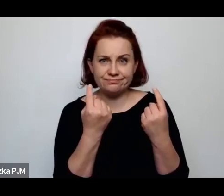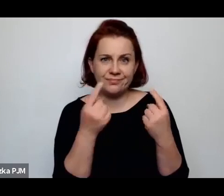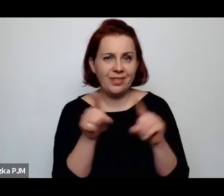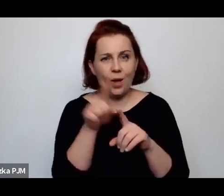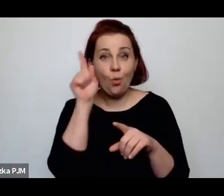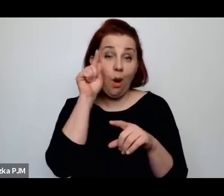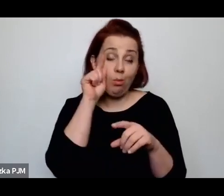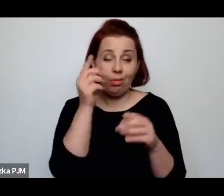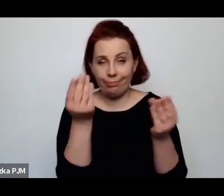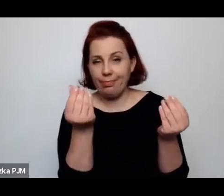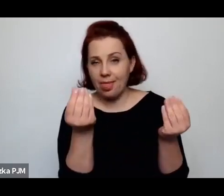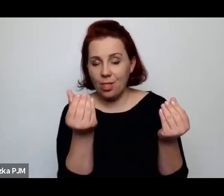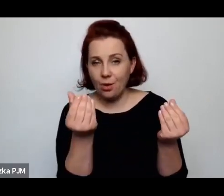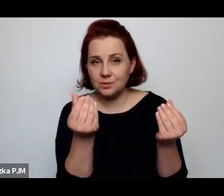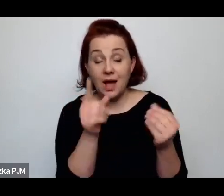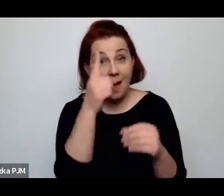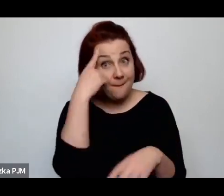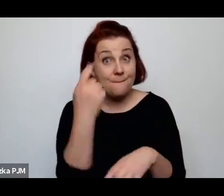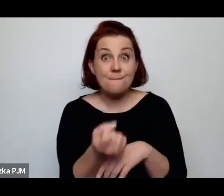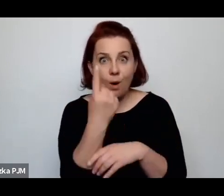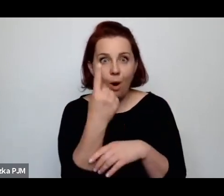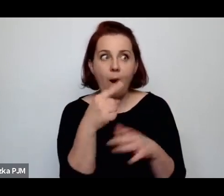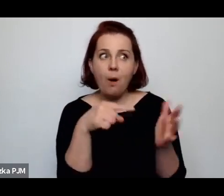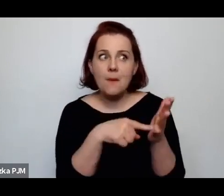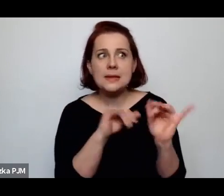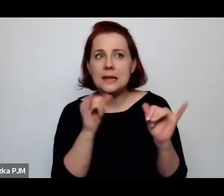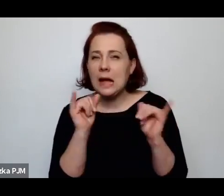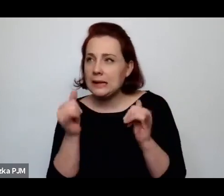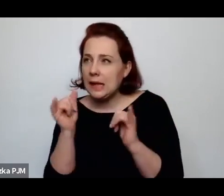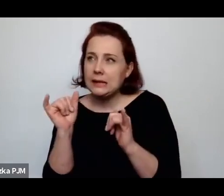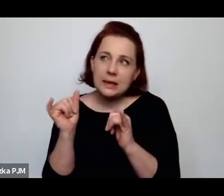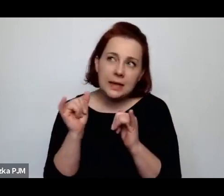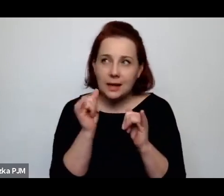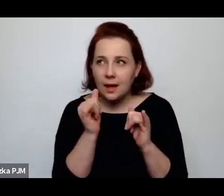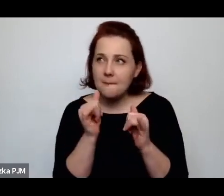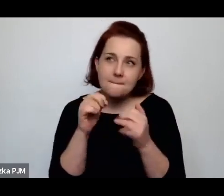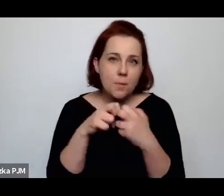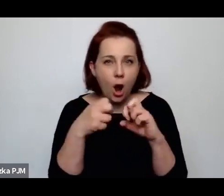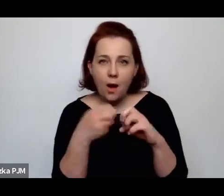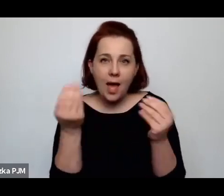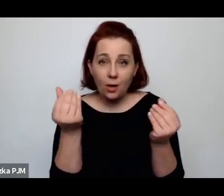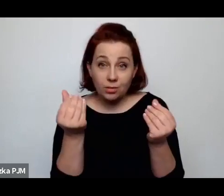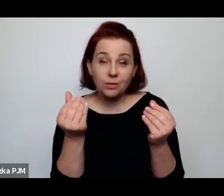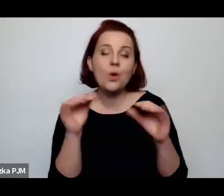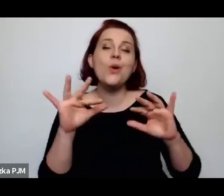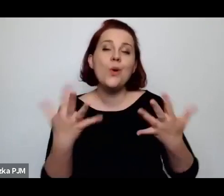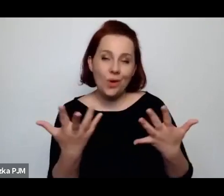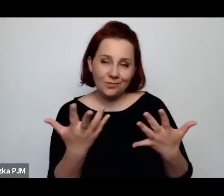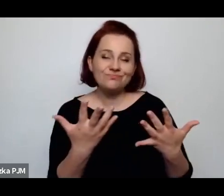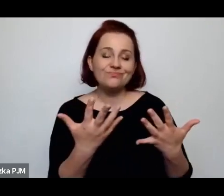Ale jak gdyby pomysł rozwiązania tych kłopotów ekonomicznych polegał na tym, żeby wyrzucić kobiety